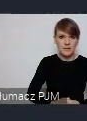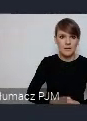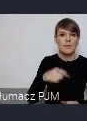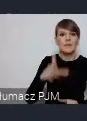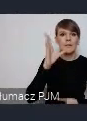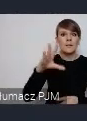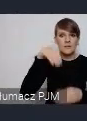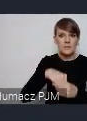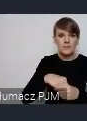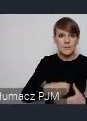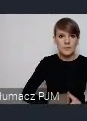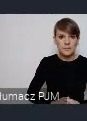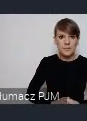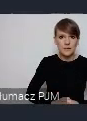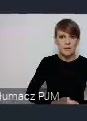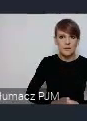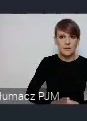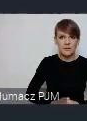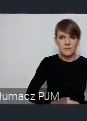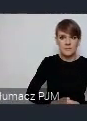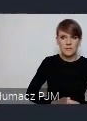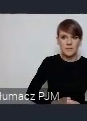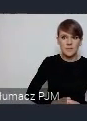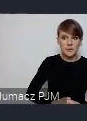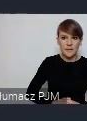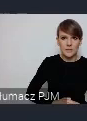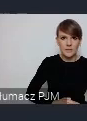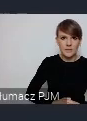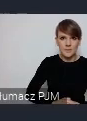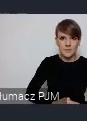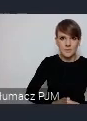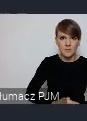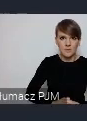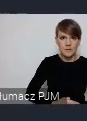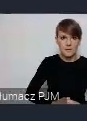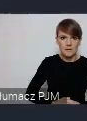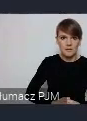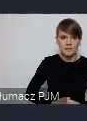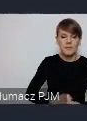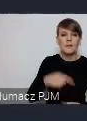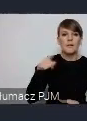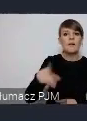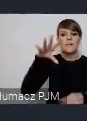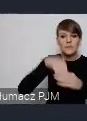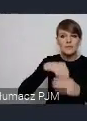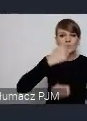starać się o tym wydarzeniu, informować, nagłaśniać. Natomiast transakcja jest wiązana, z drugiej strony właśnie Państwo